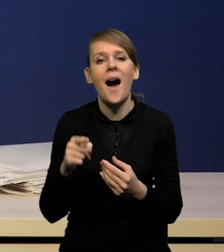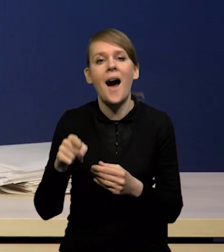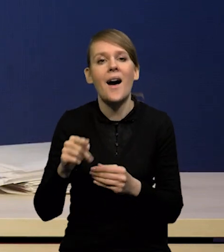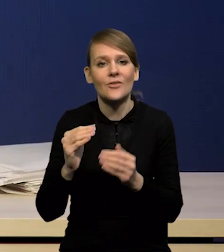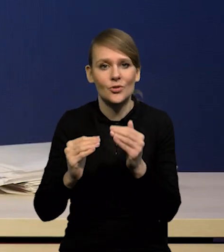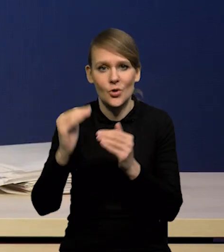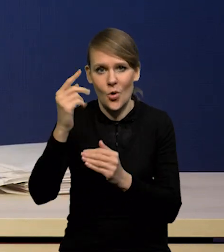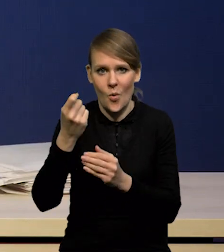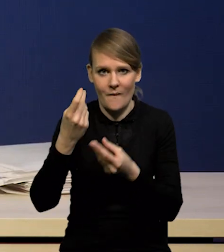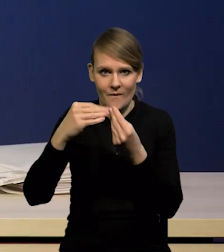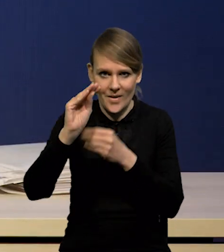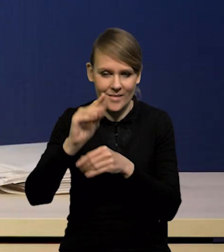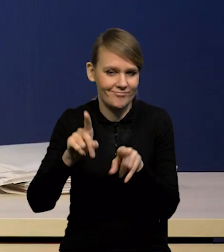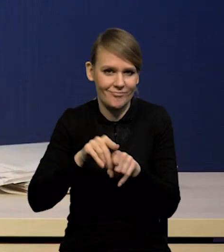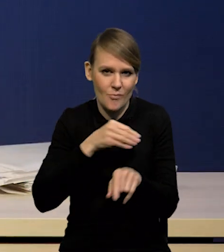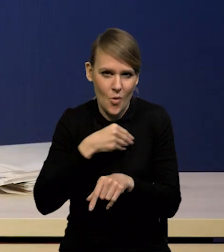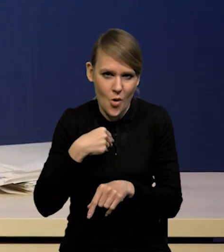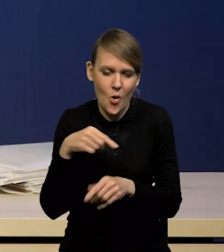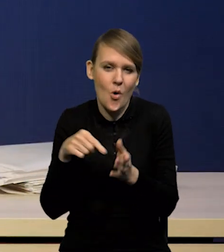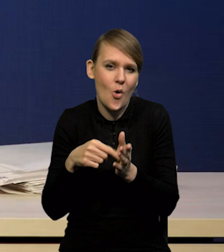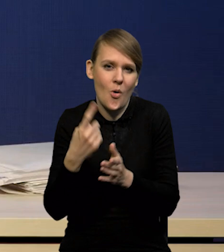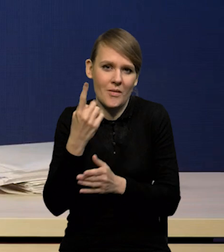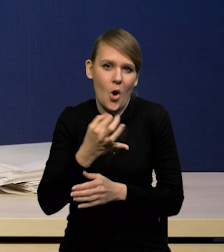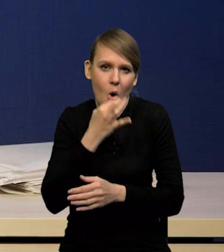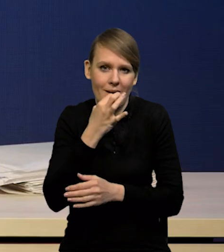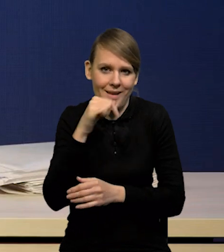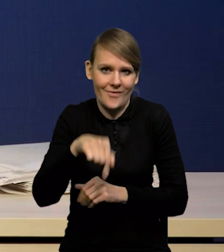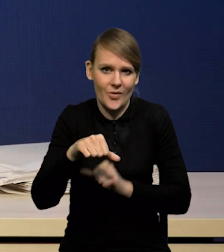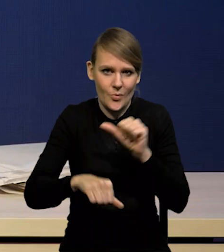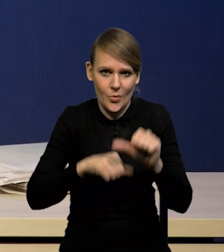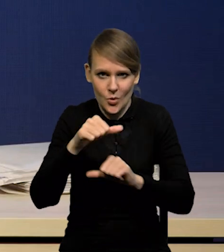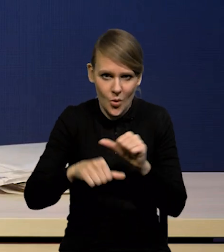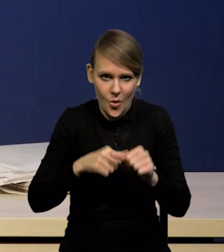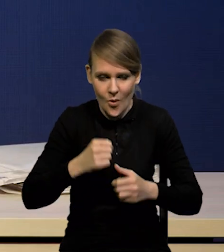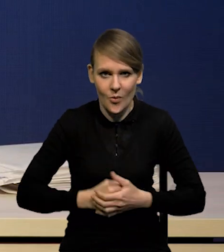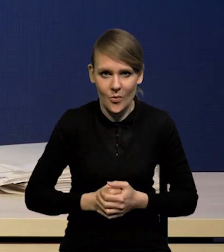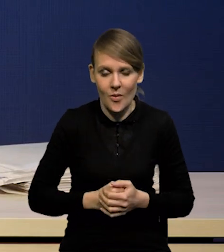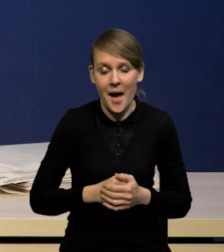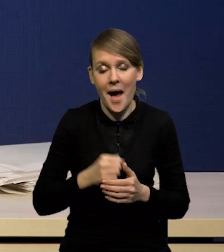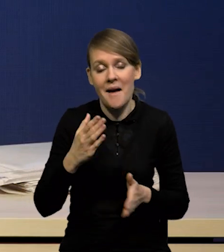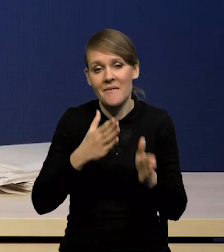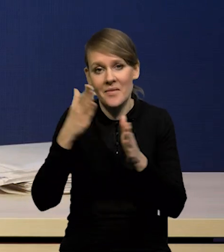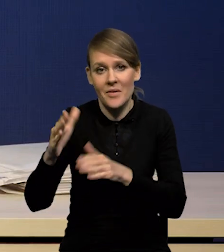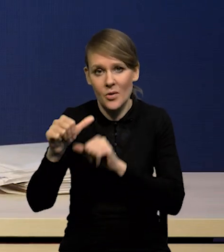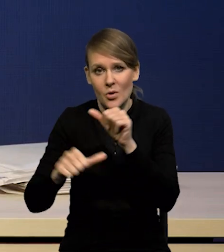Dotyczy to także Polski, także korekty mamy głównie w tym roku i trochę mniejszym stopniu w przyszłym roku